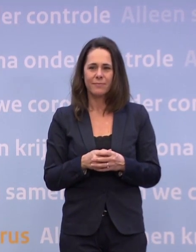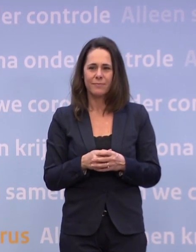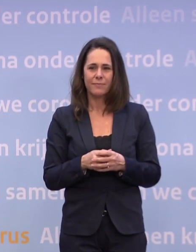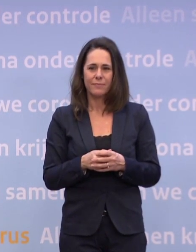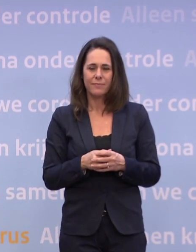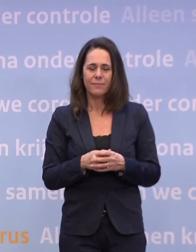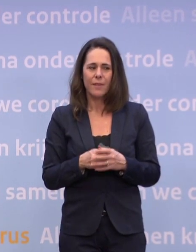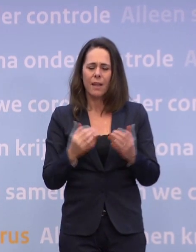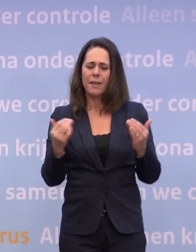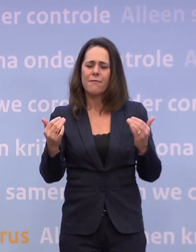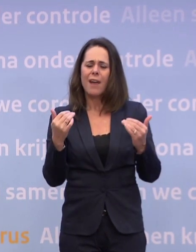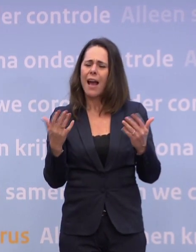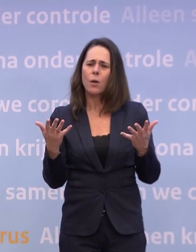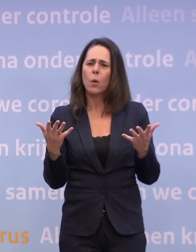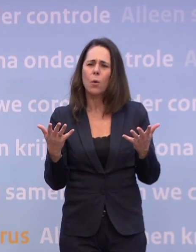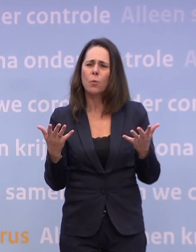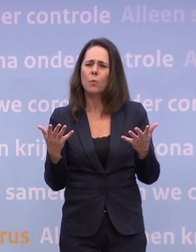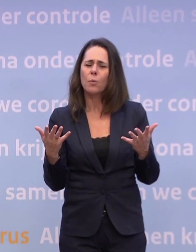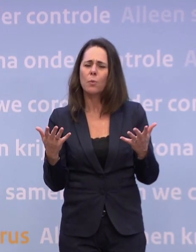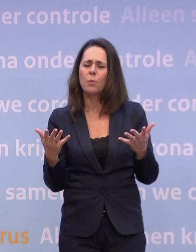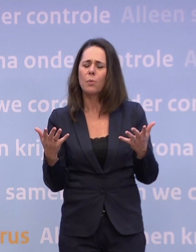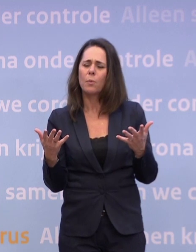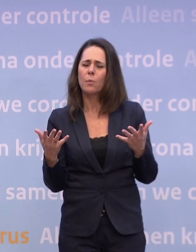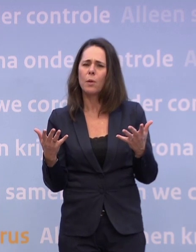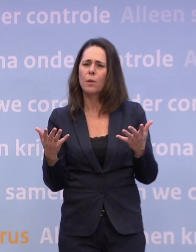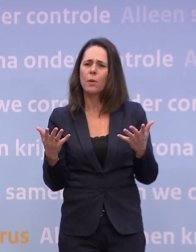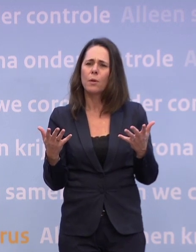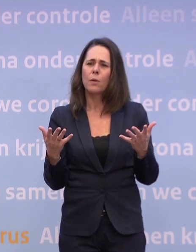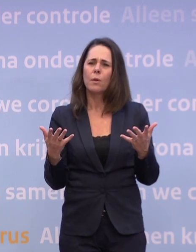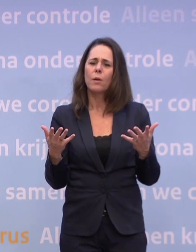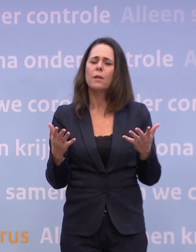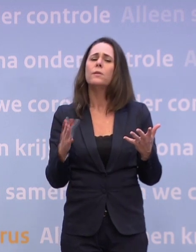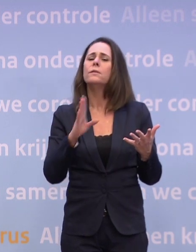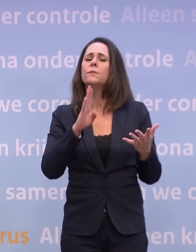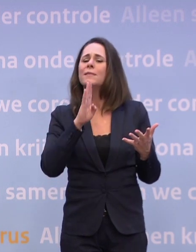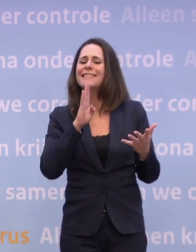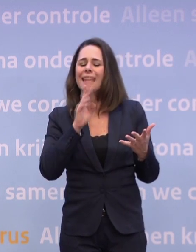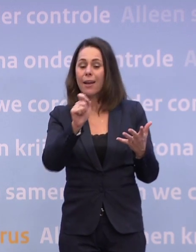...om maatregelen aan te kondigen die er mogelijk komen... ...als de cijfers niet naar beneden gaan?